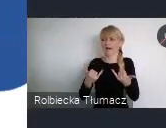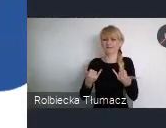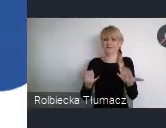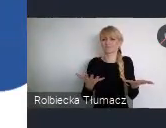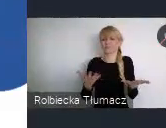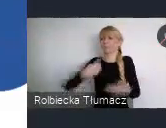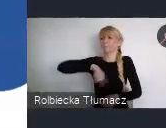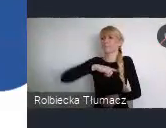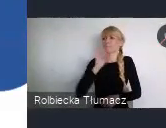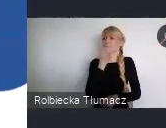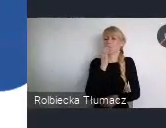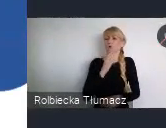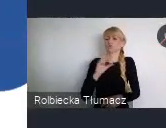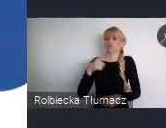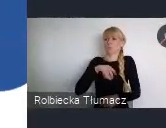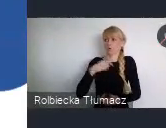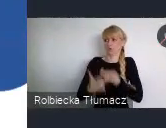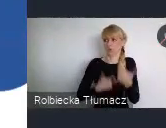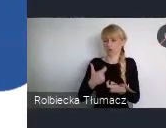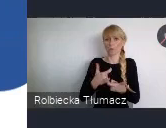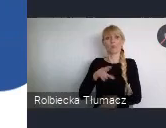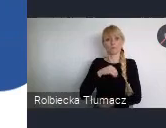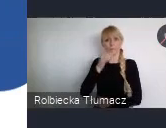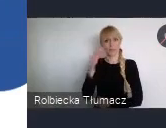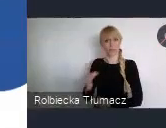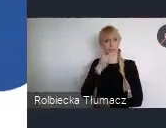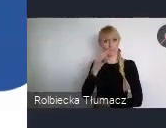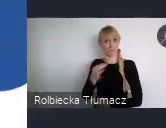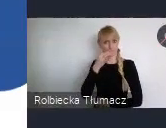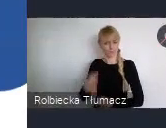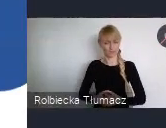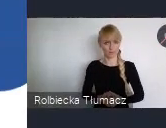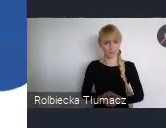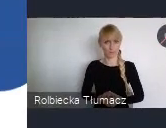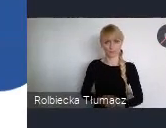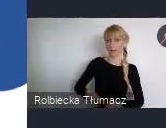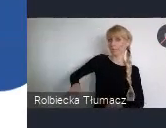Incjatywą Ministerstwa Funduszy i Polityki Regionalnej we współpracy